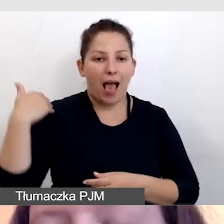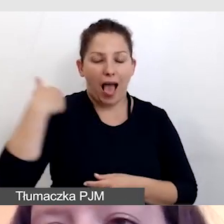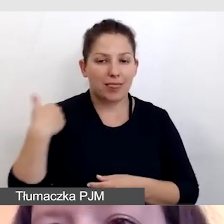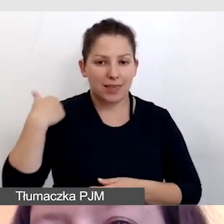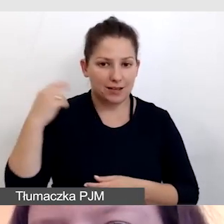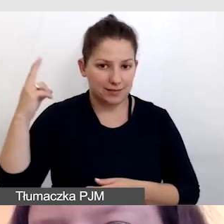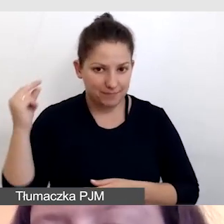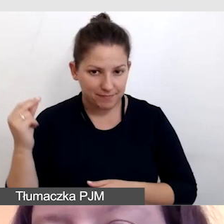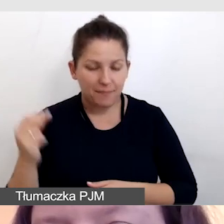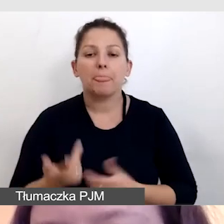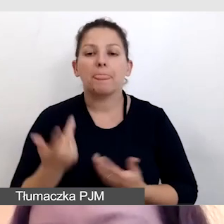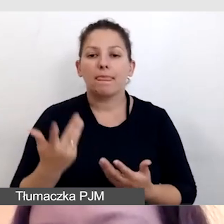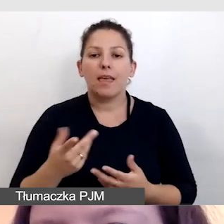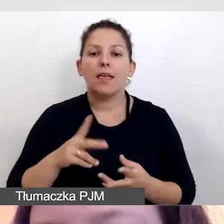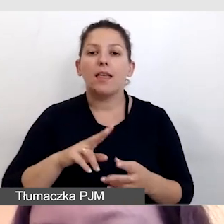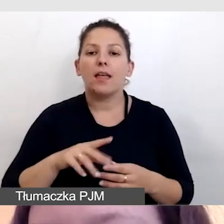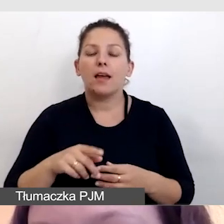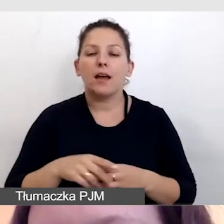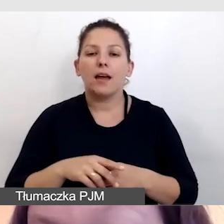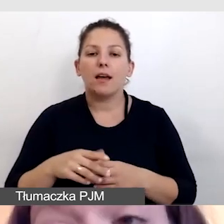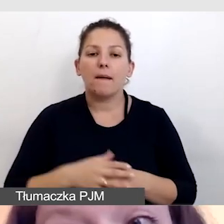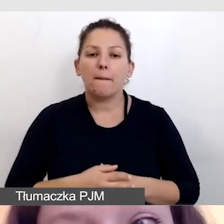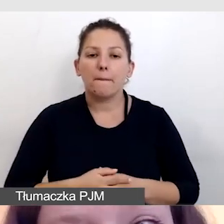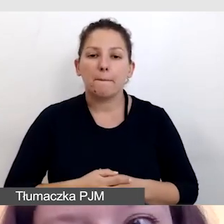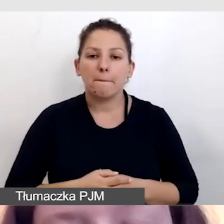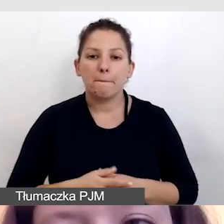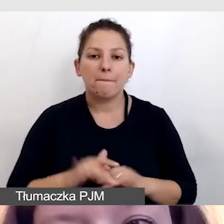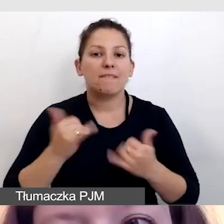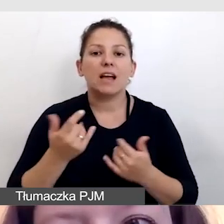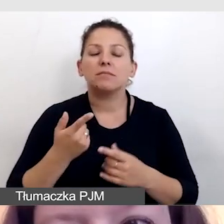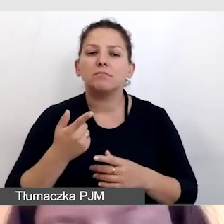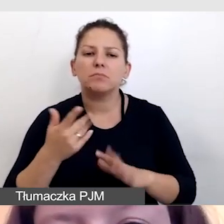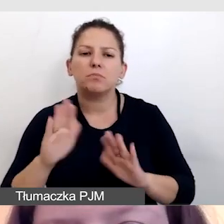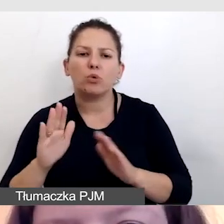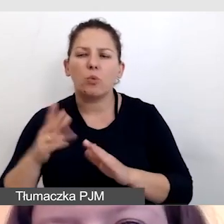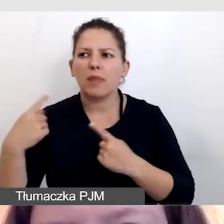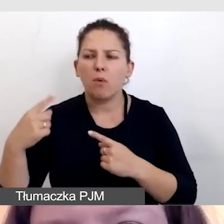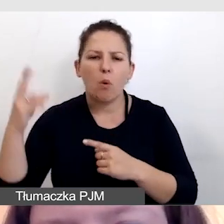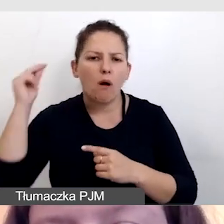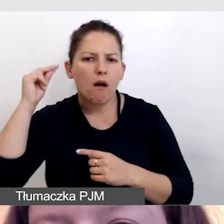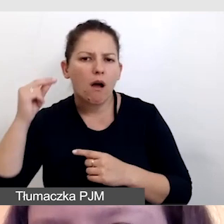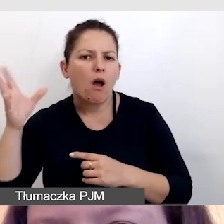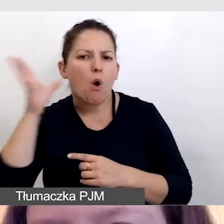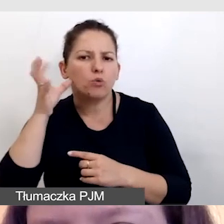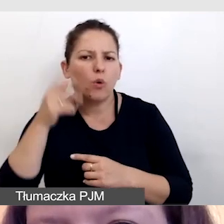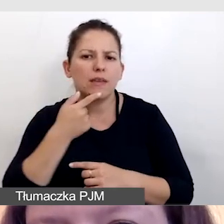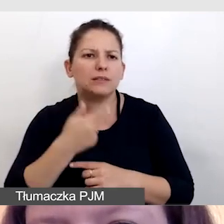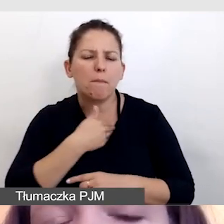i nie miało tłumaczenia symultanicznego. W jaki więc sposób tłumaczki dostały odsłuch na wersję polską?